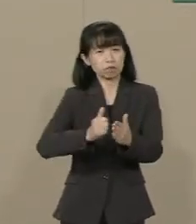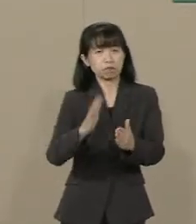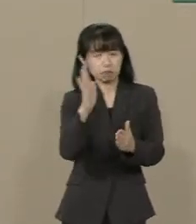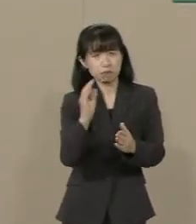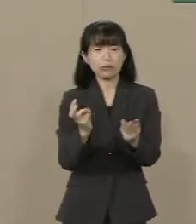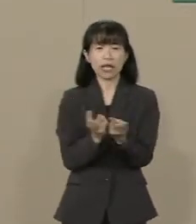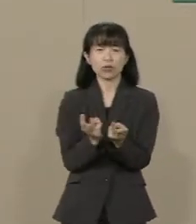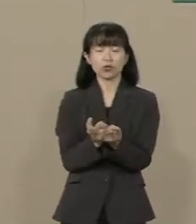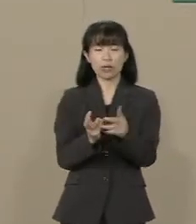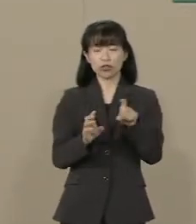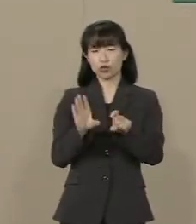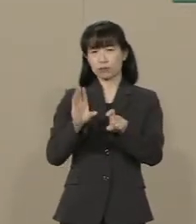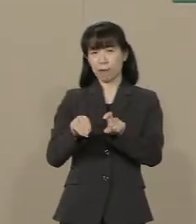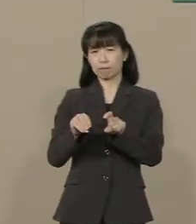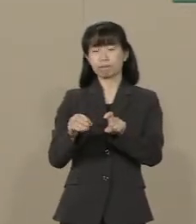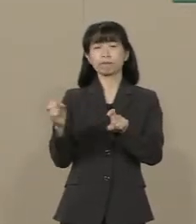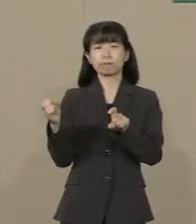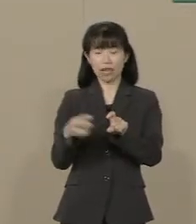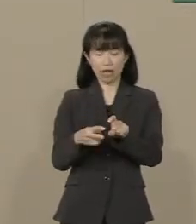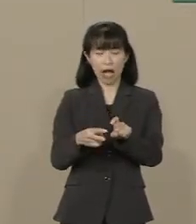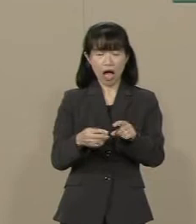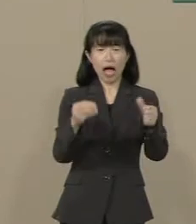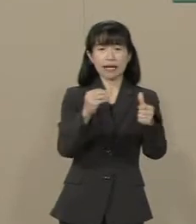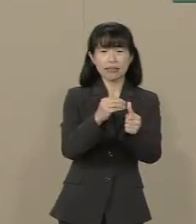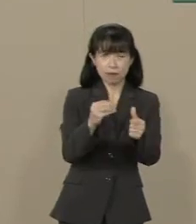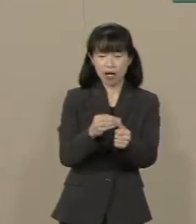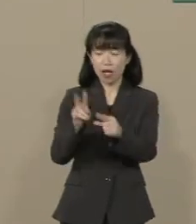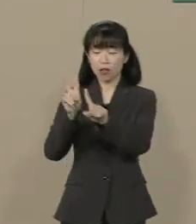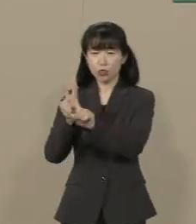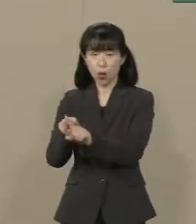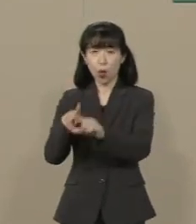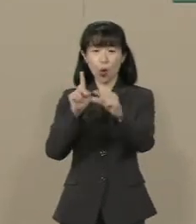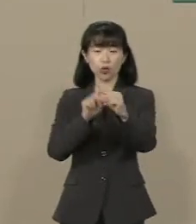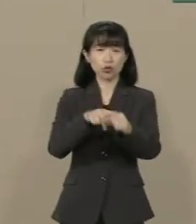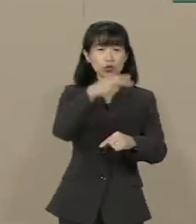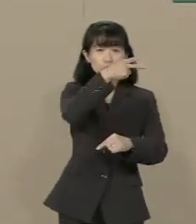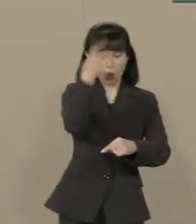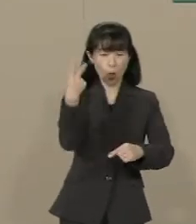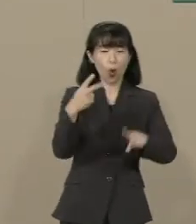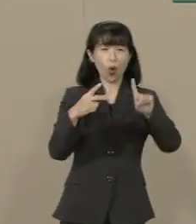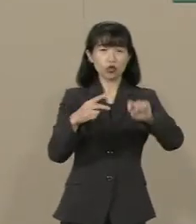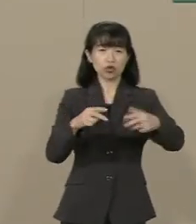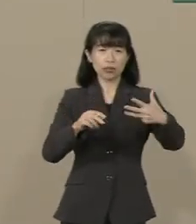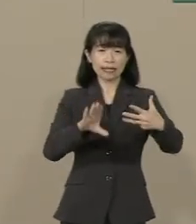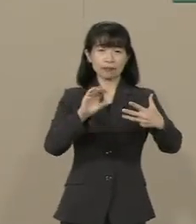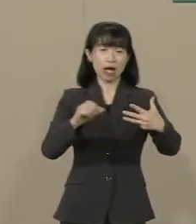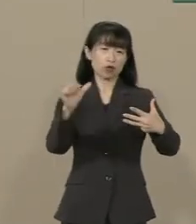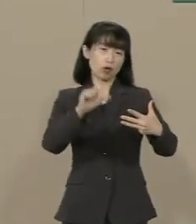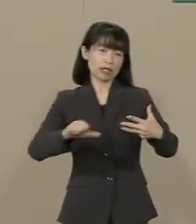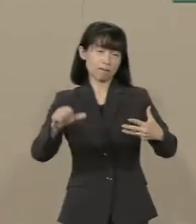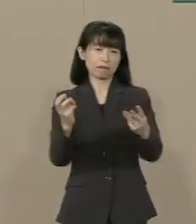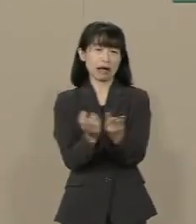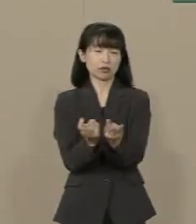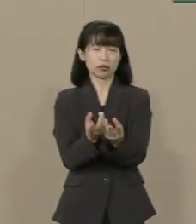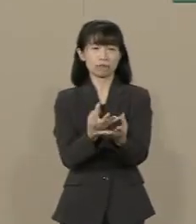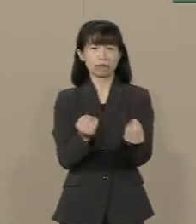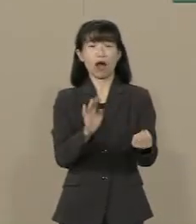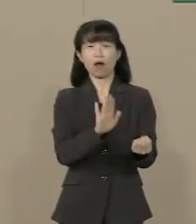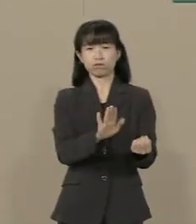さらに いじめは小・中・高で 毎年18万5000件 さらに 自虐史観によって